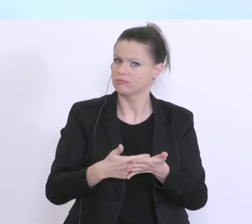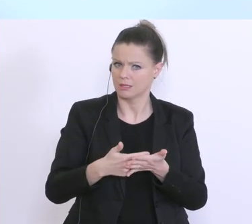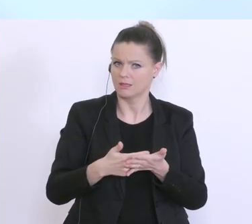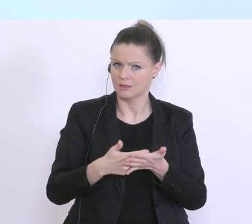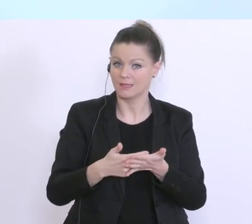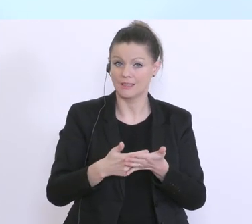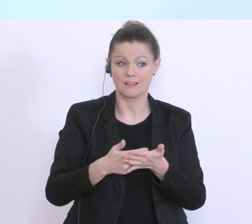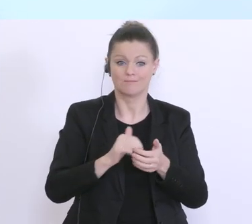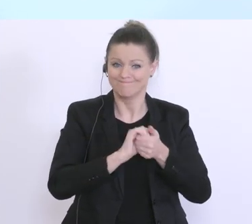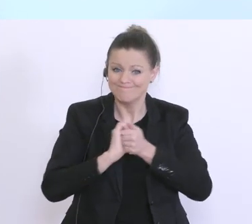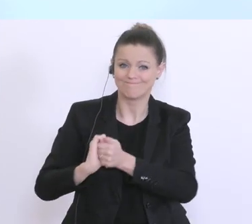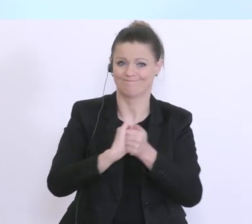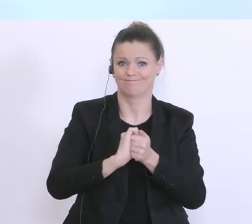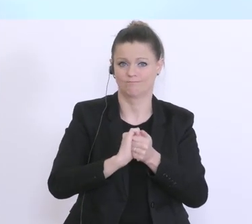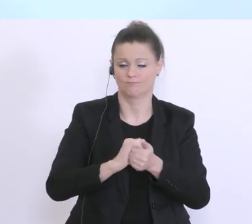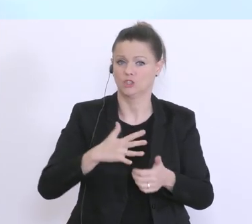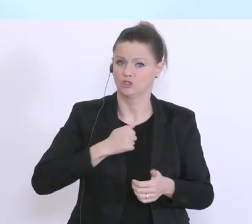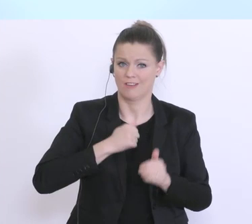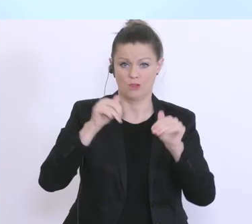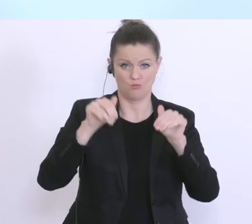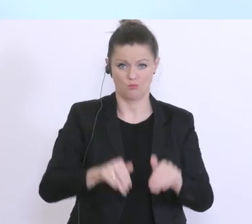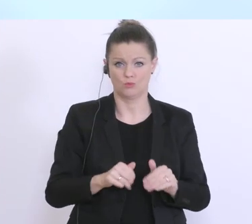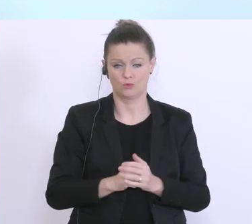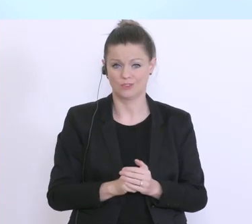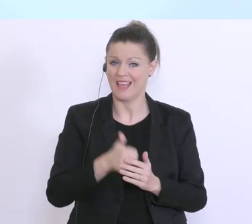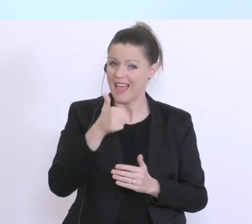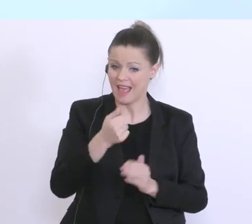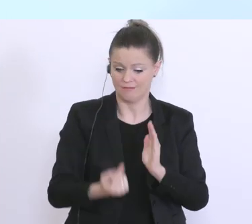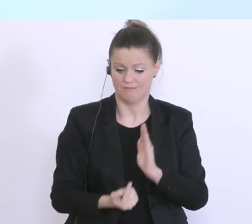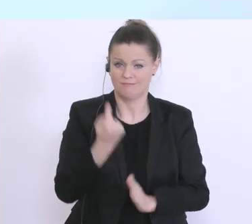man gemeinsam überstehen muss. Und einer dieser äußerst kritischen Zeitpunkte, ist, eben jetzt für